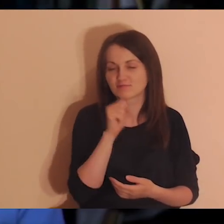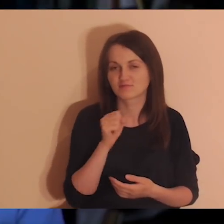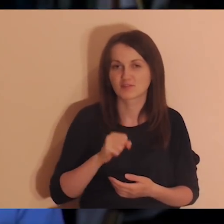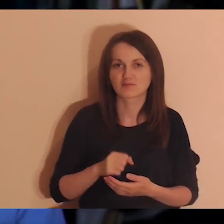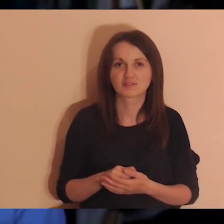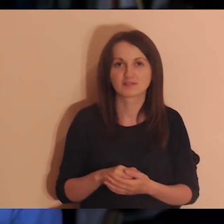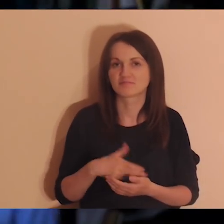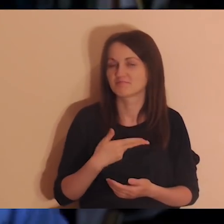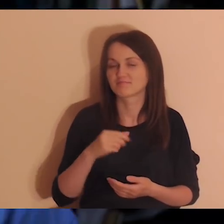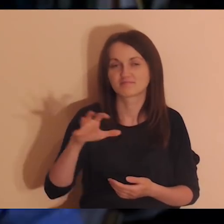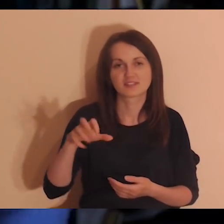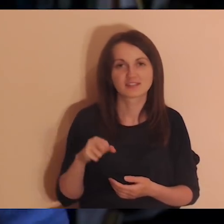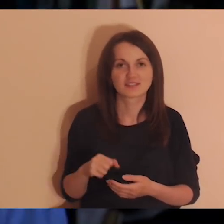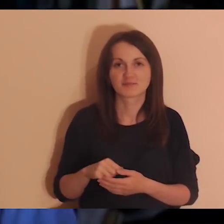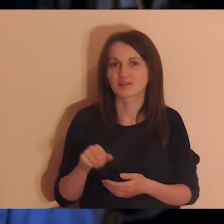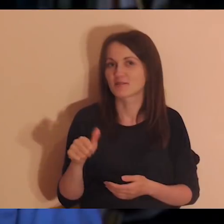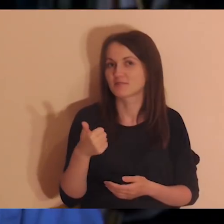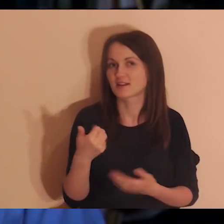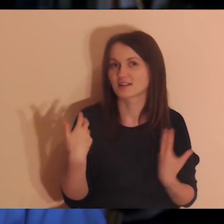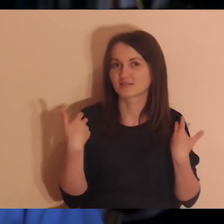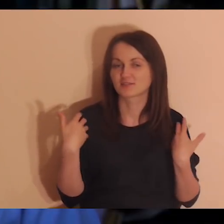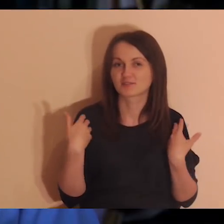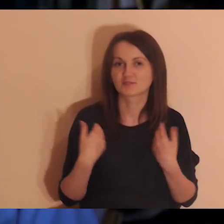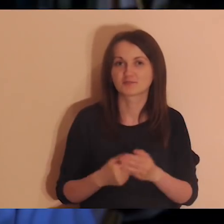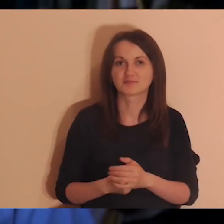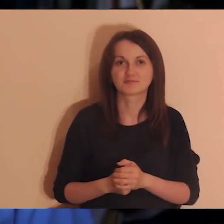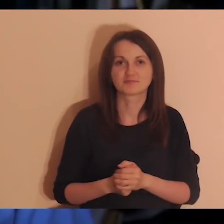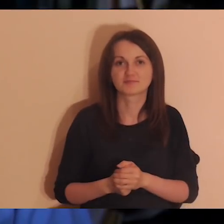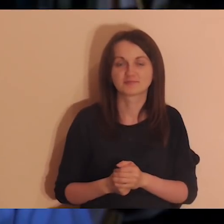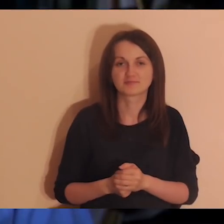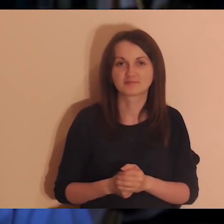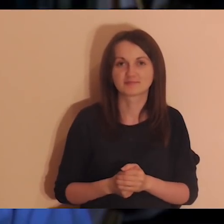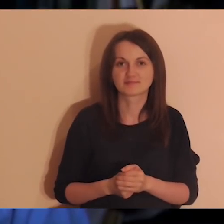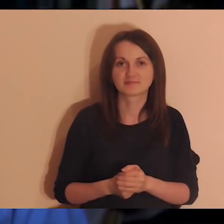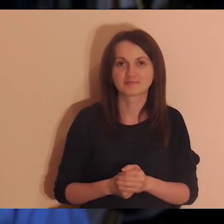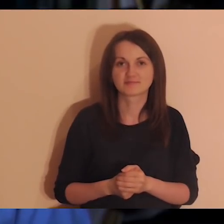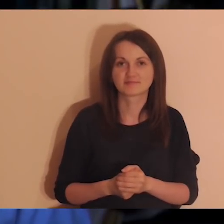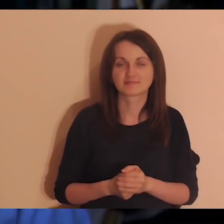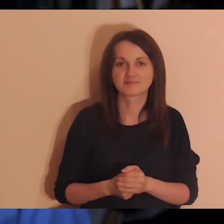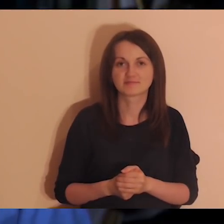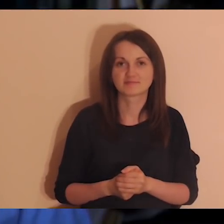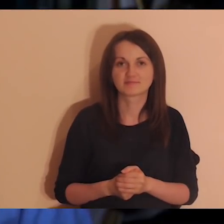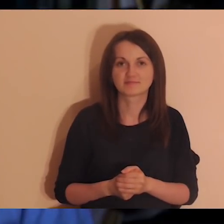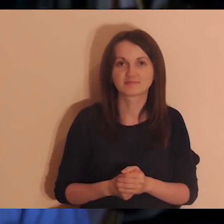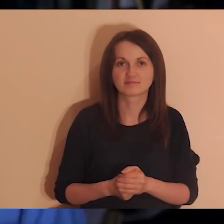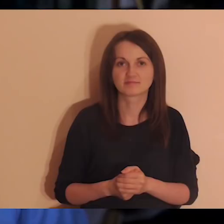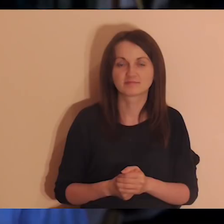To jest coś, co się zdarza raz w życiu, choć osoby, które poszły, często wracają na Drogę Abrahama.